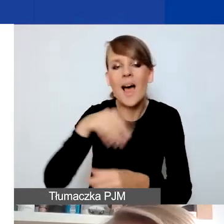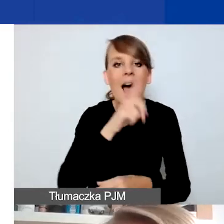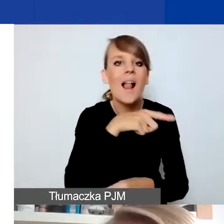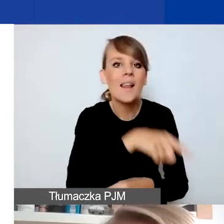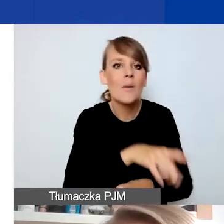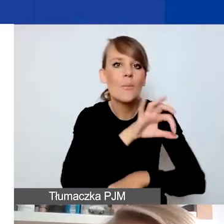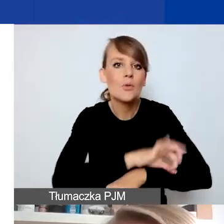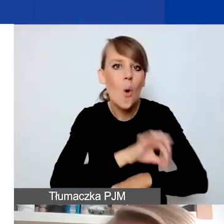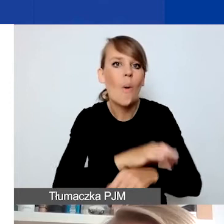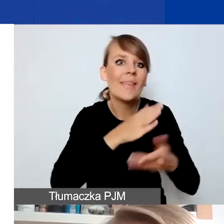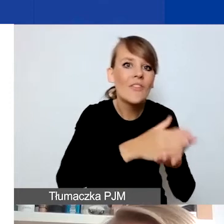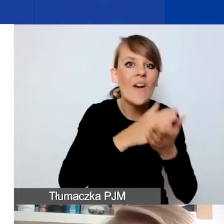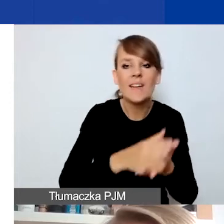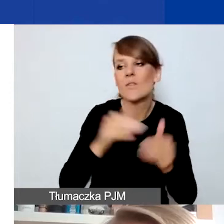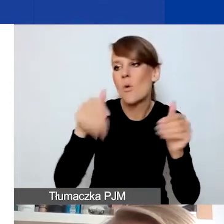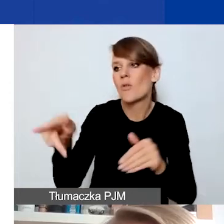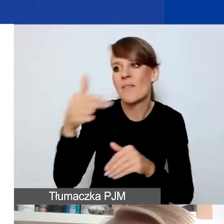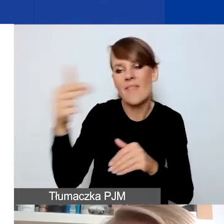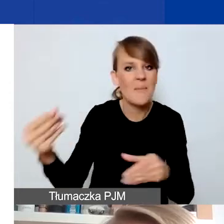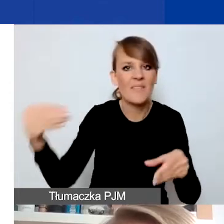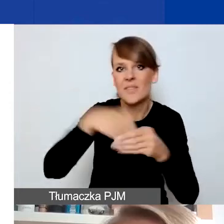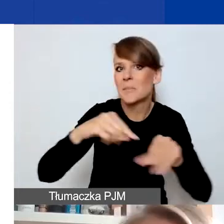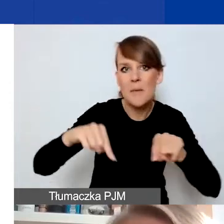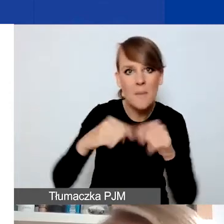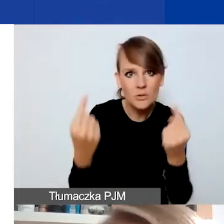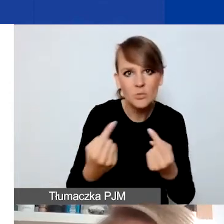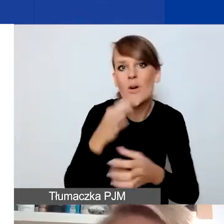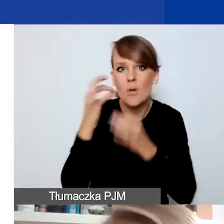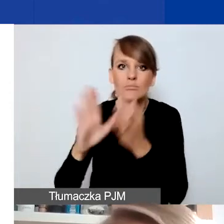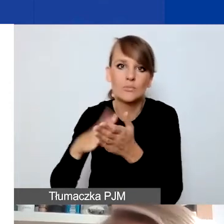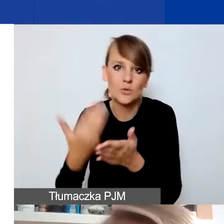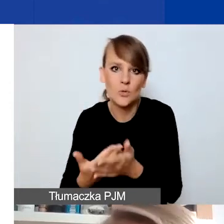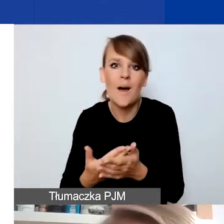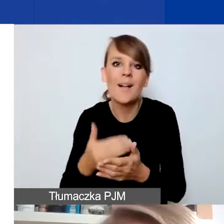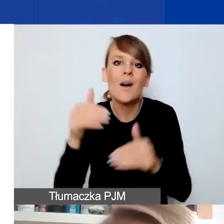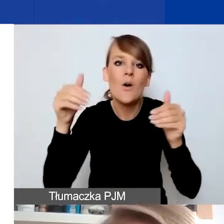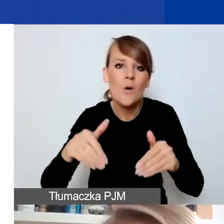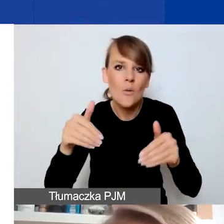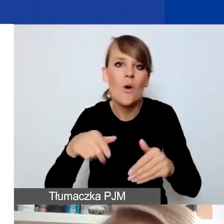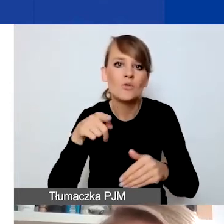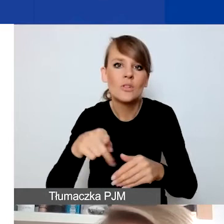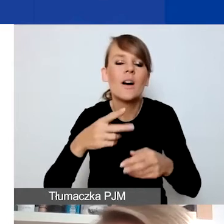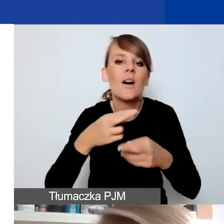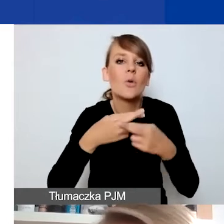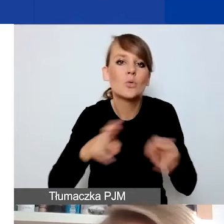Bo też podejrzewam, że mogą być pewne nieoczywiste różnice między rozumieniem interwencyjności w programie